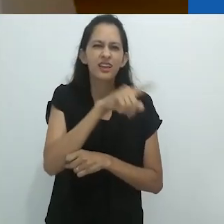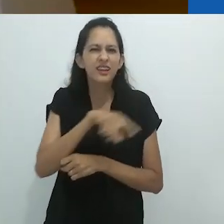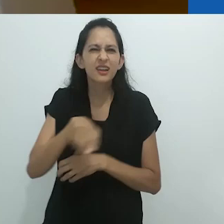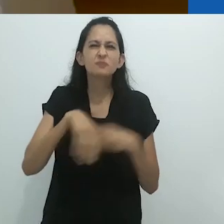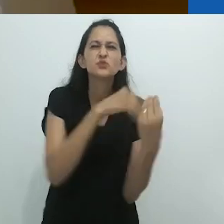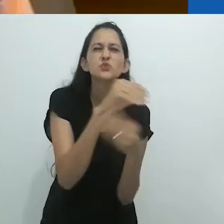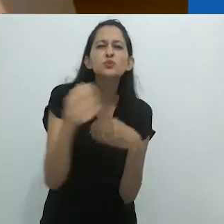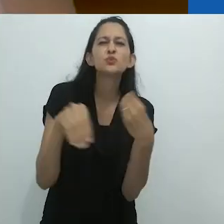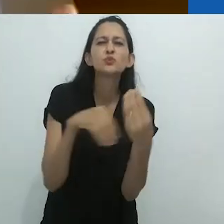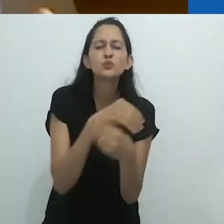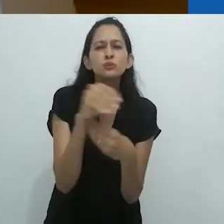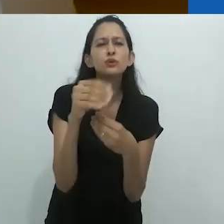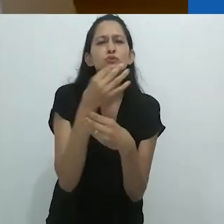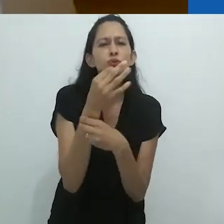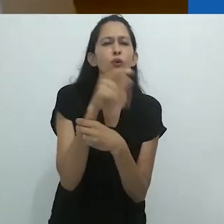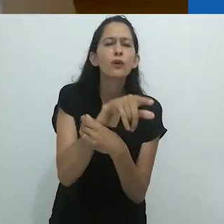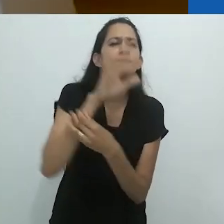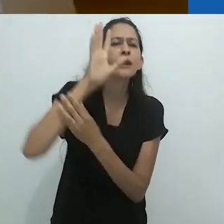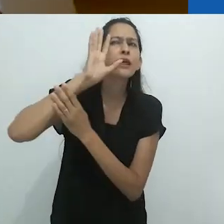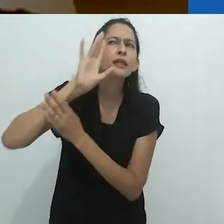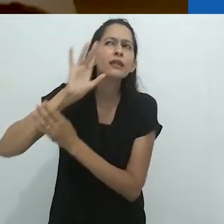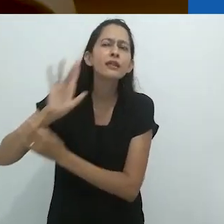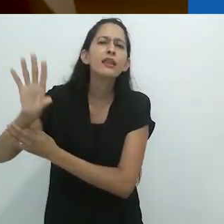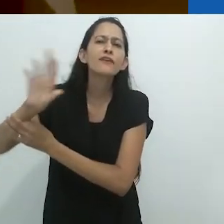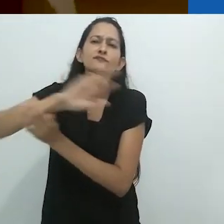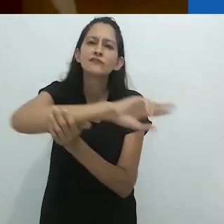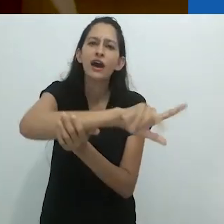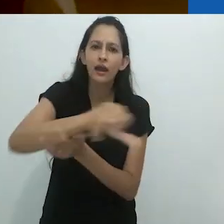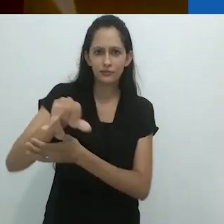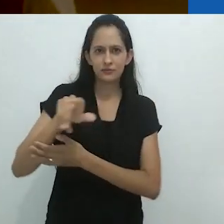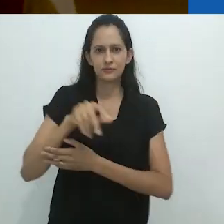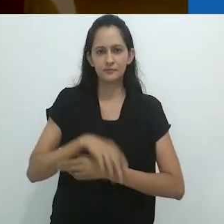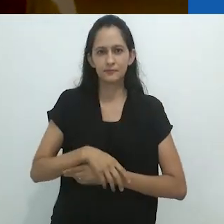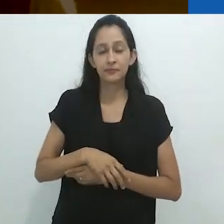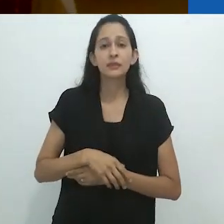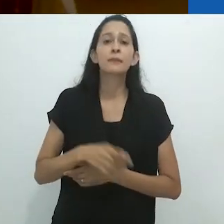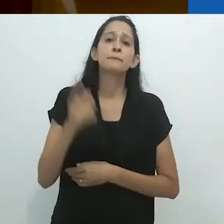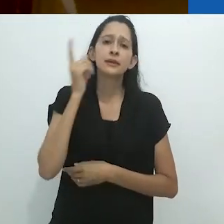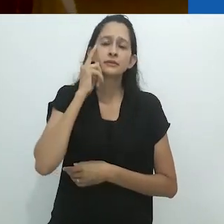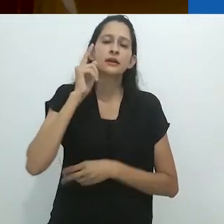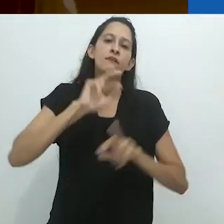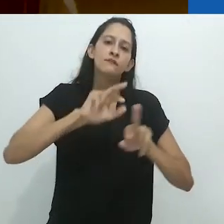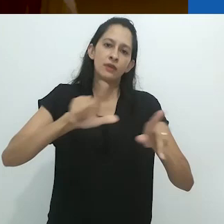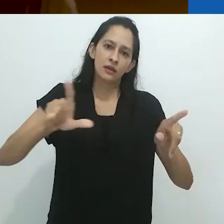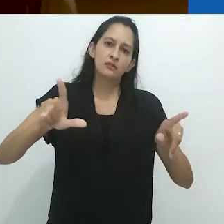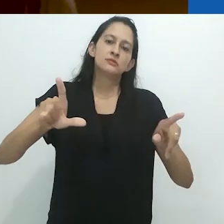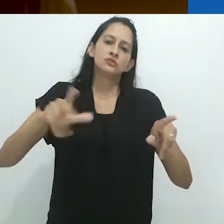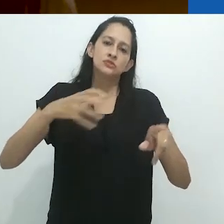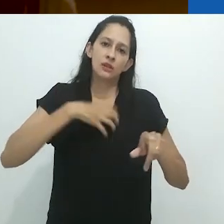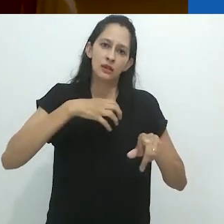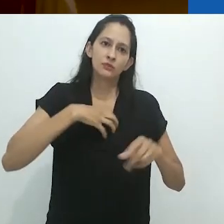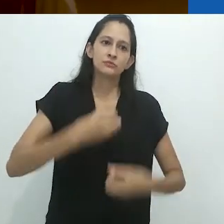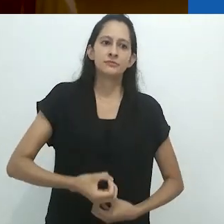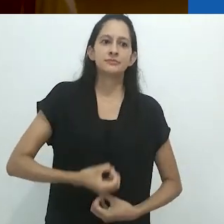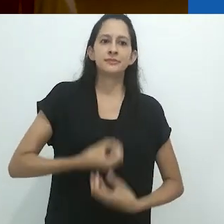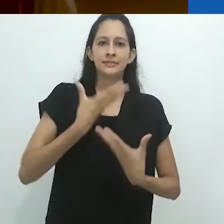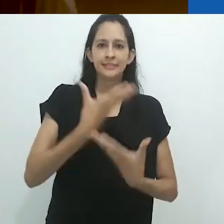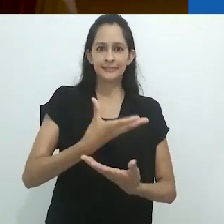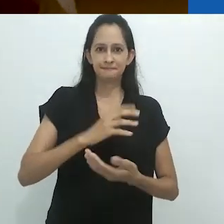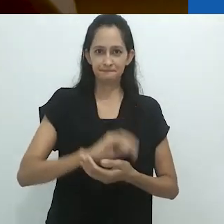Então aqui havia algo para pensar no que diz respeito ao multi-naturalismo,